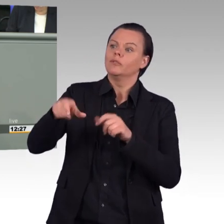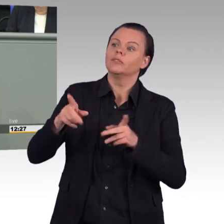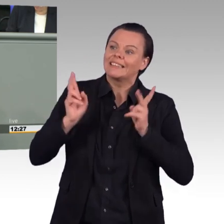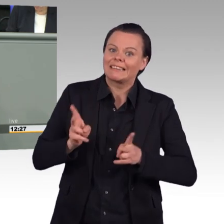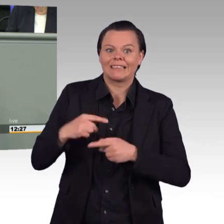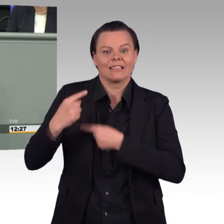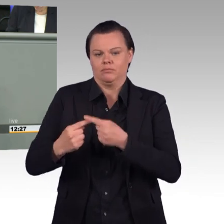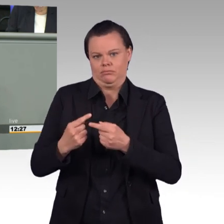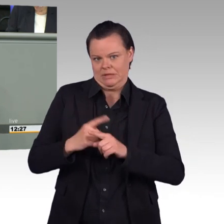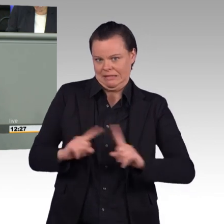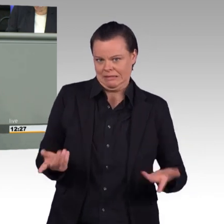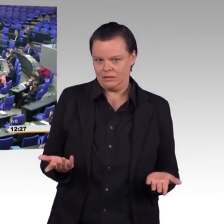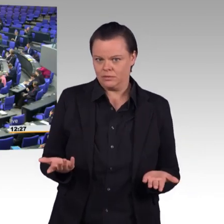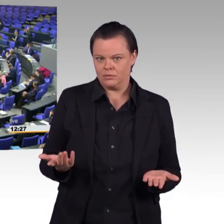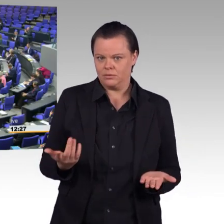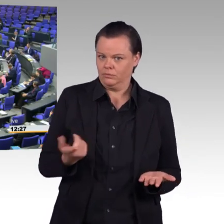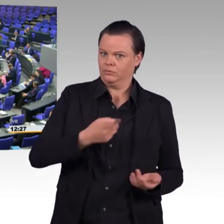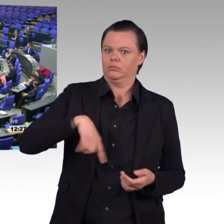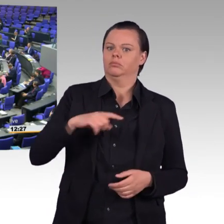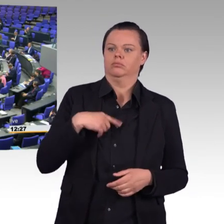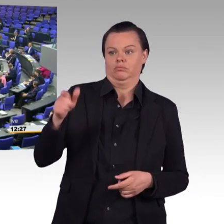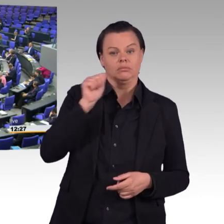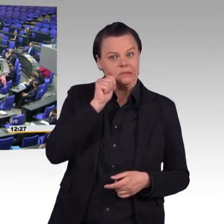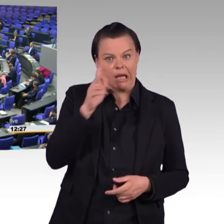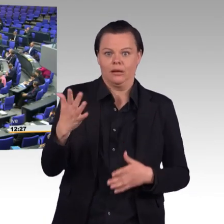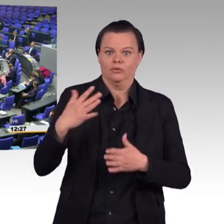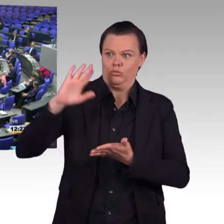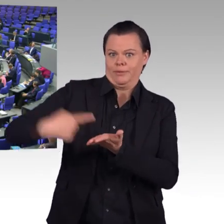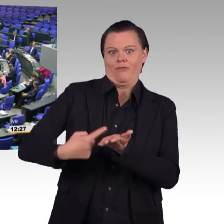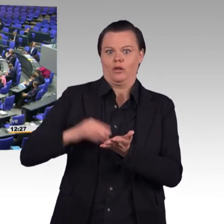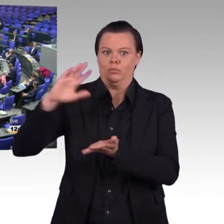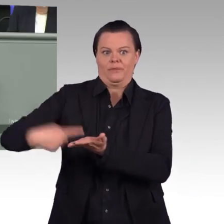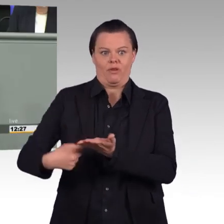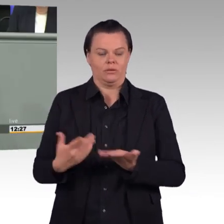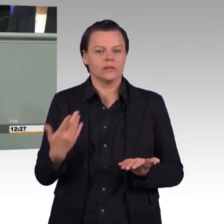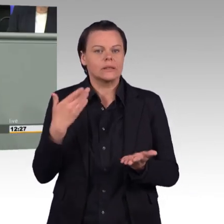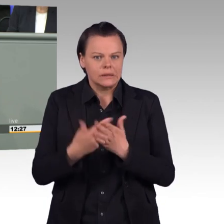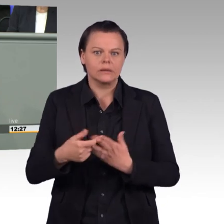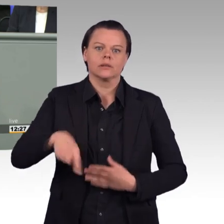(Beifall) In ihrem Gesetz schlagen Sie viele Maßnahmen vor,